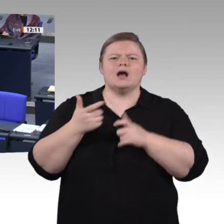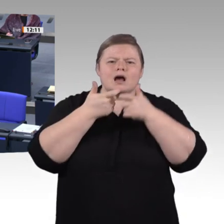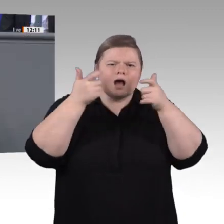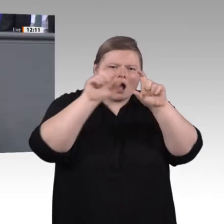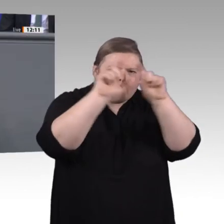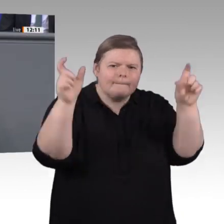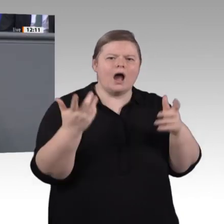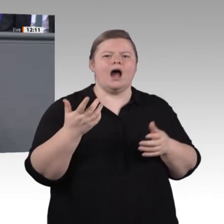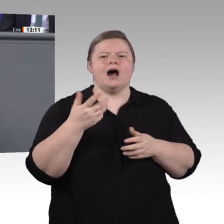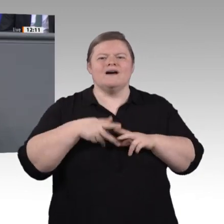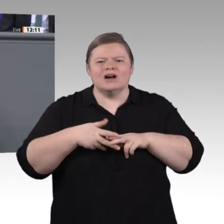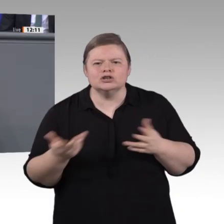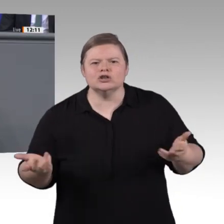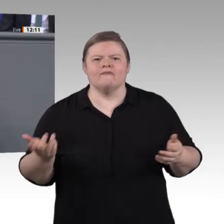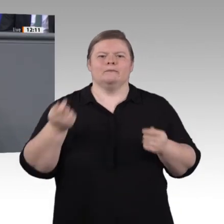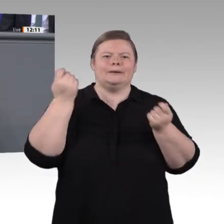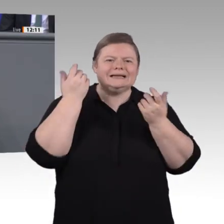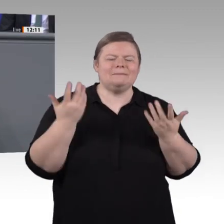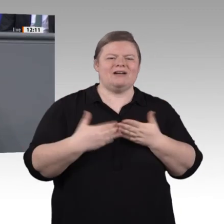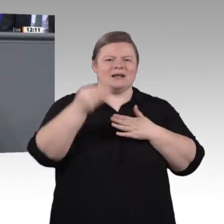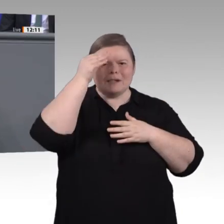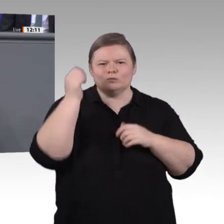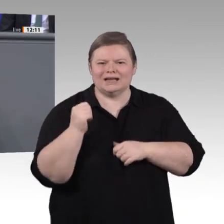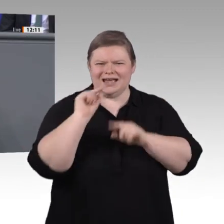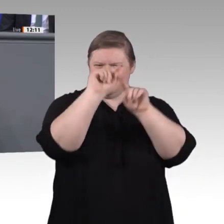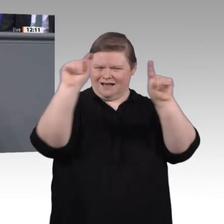wichtige Voraussetzung dafür, dass wir am Ende zu guten Ergebnissen kommen, die